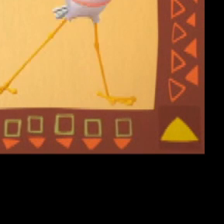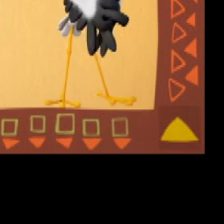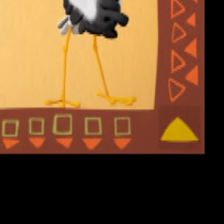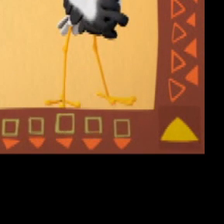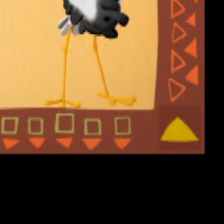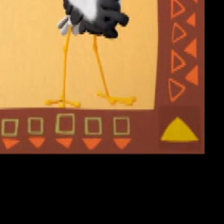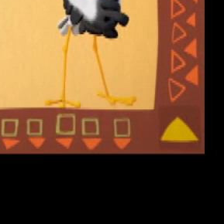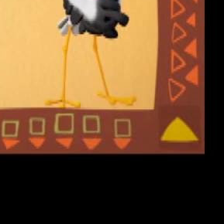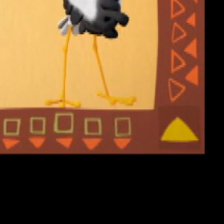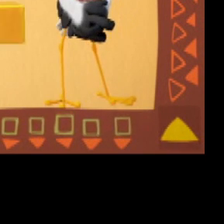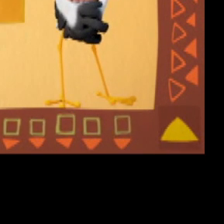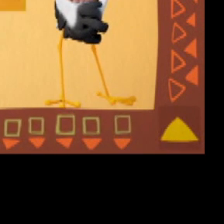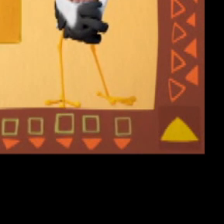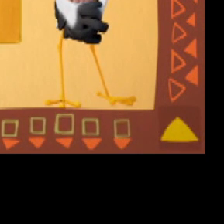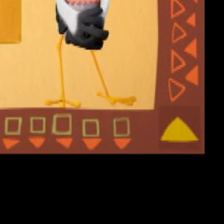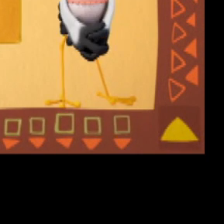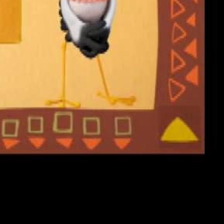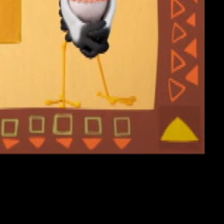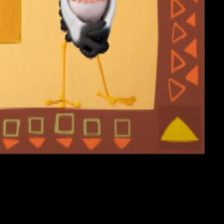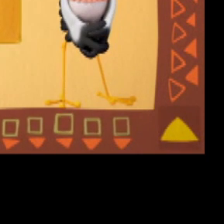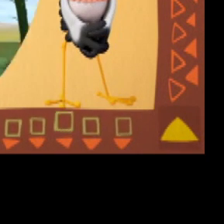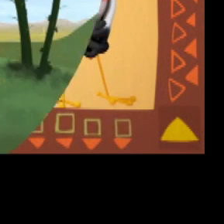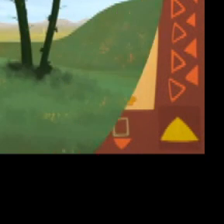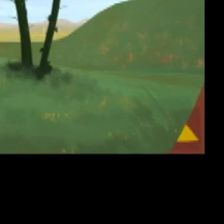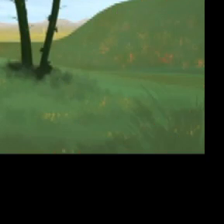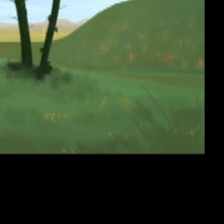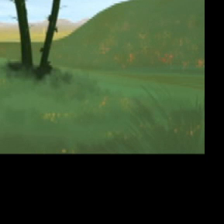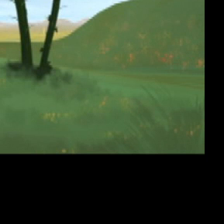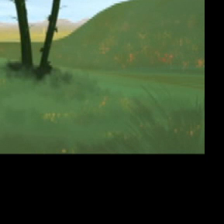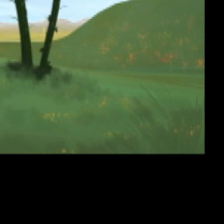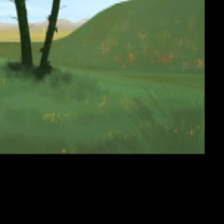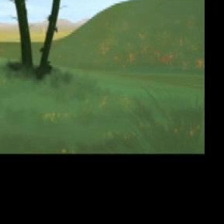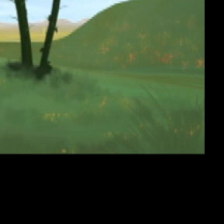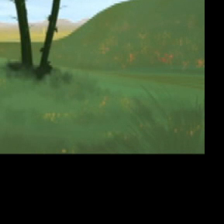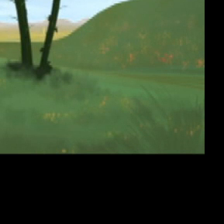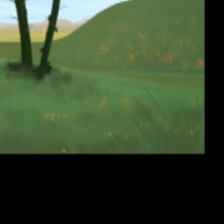“Cici cici Ciciki” "Ciciki" (Müzik)